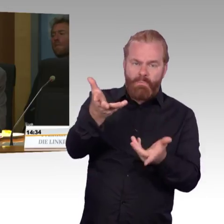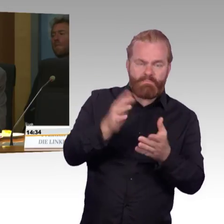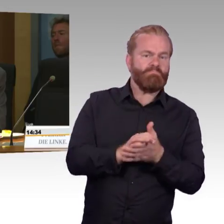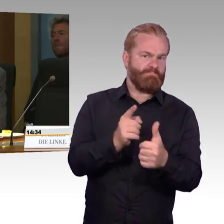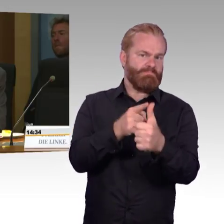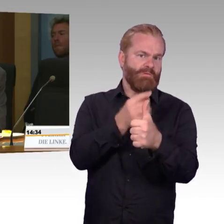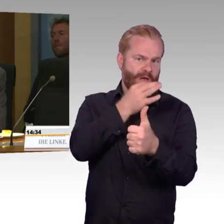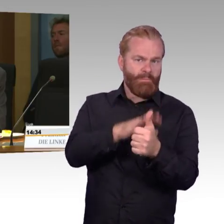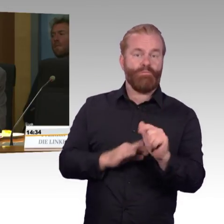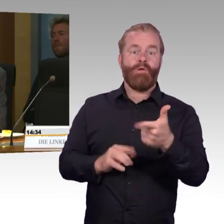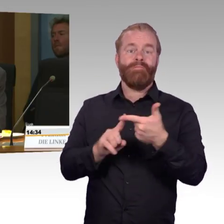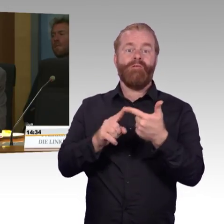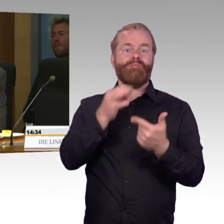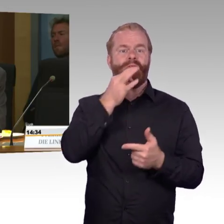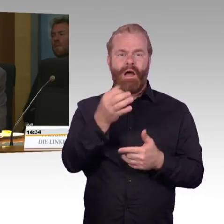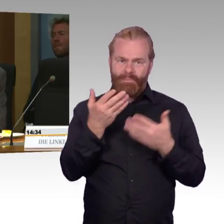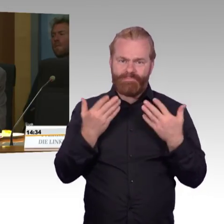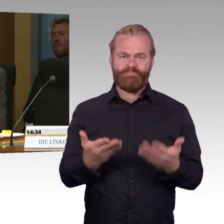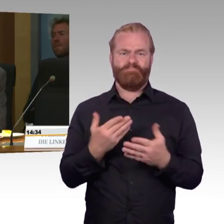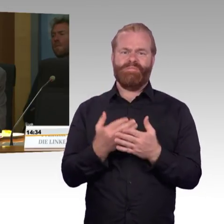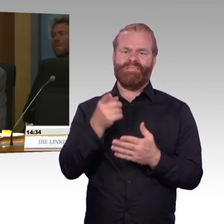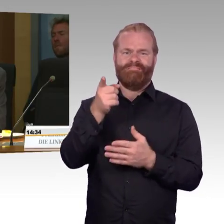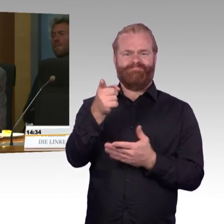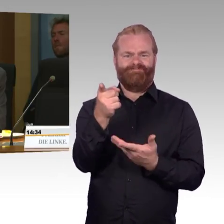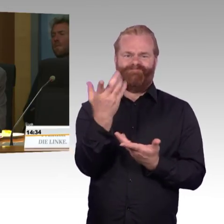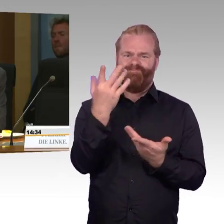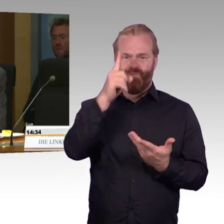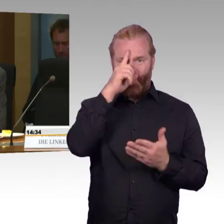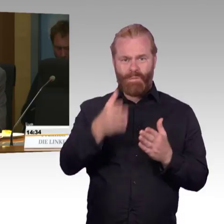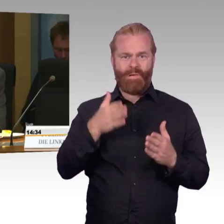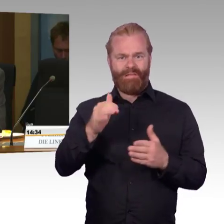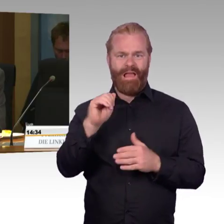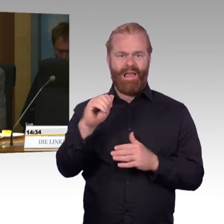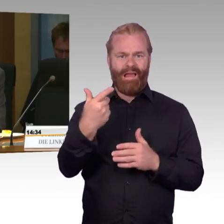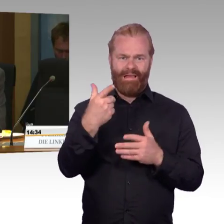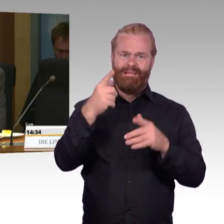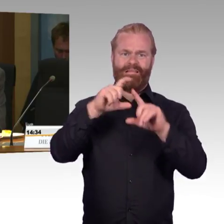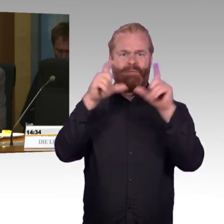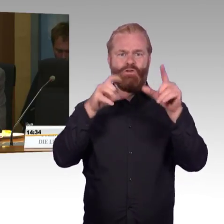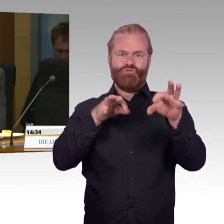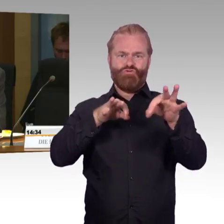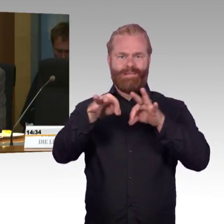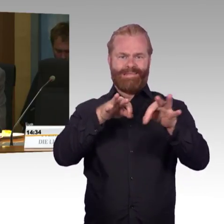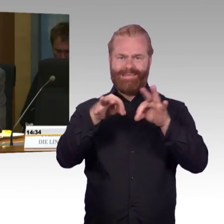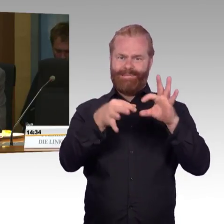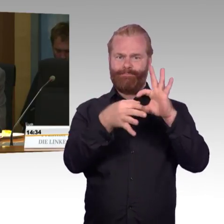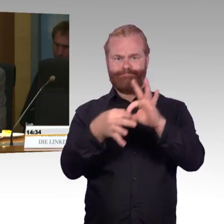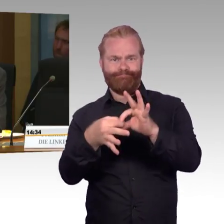wenn Ihre Unternehmen im Hinblick auf die Preise ohnehin nicht mit den Fernbussen konkurrieren können,